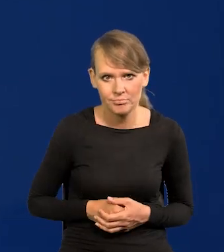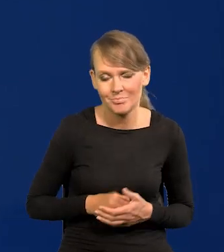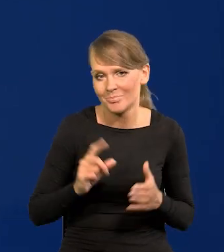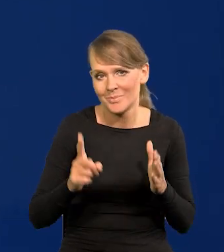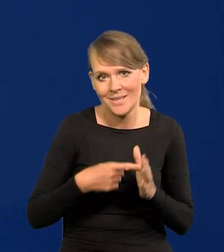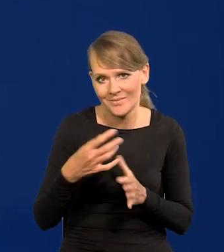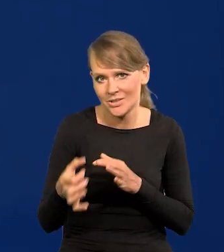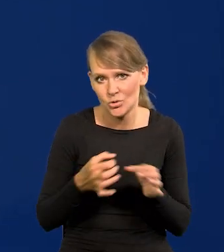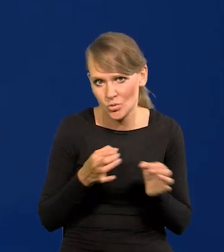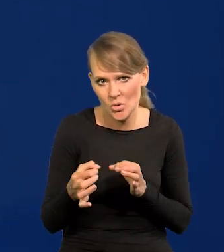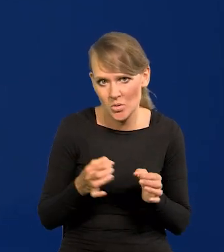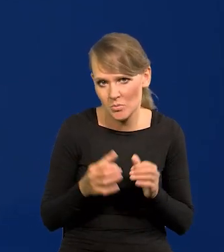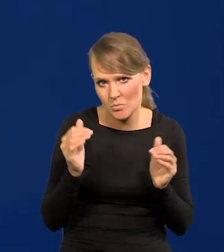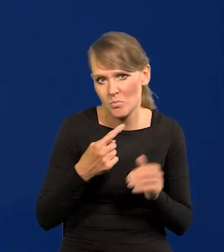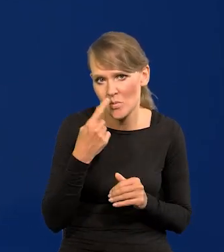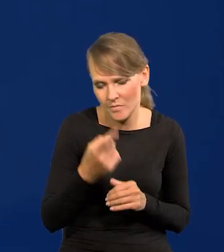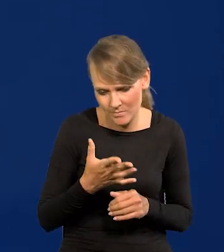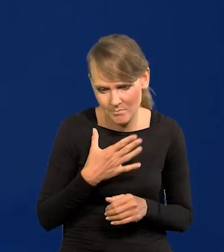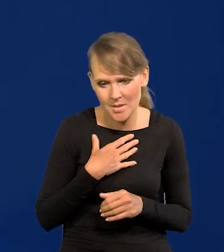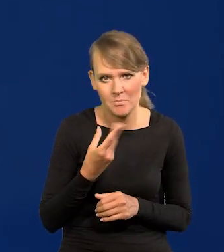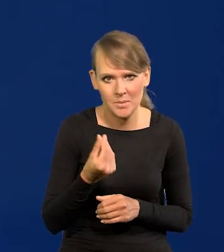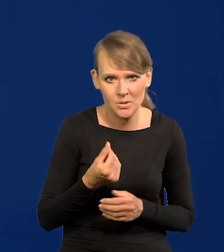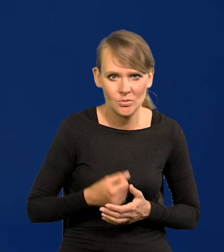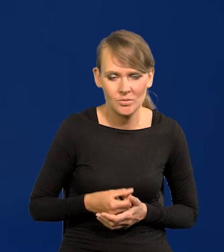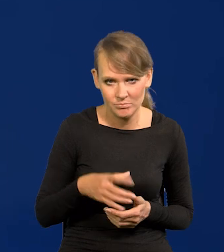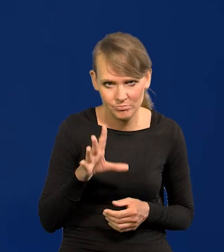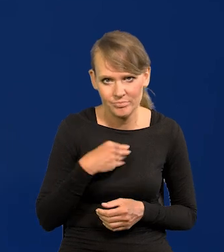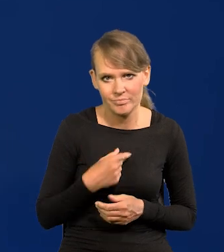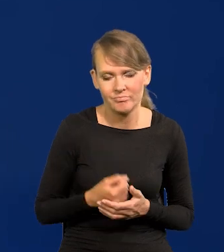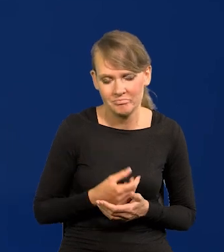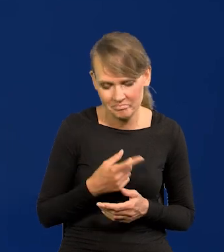Pierwszy raz w historii tak możemy mówić. Stać nas. Dajemy radę.